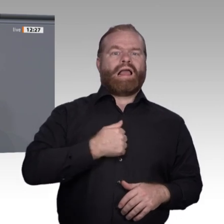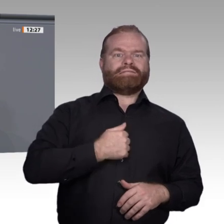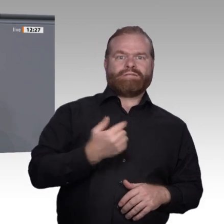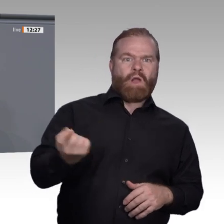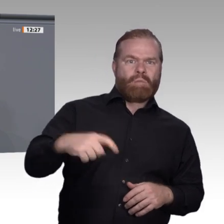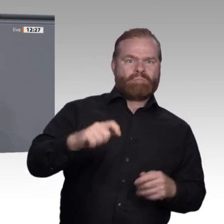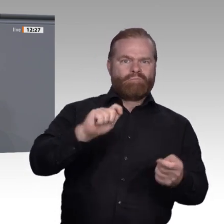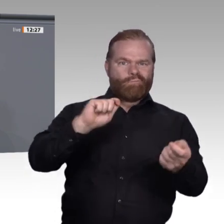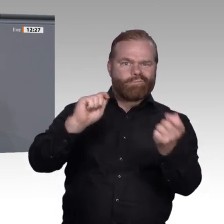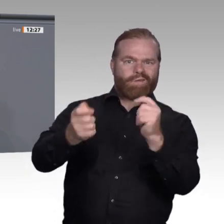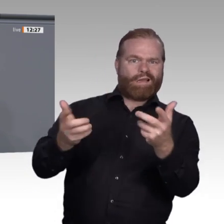ausbildet, muss zahlen.